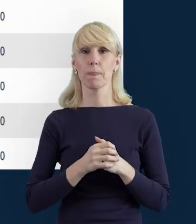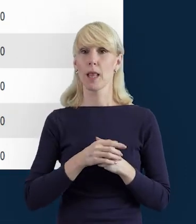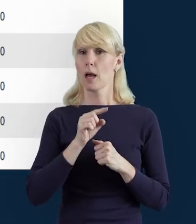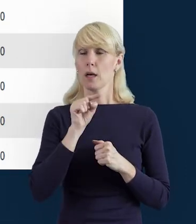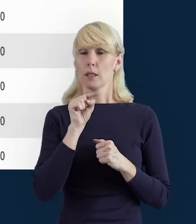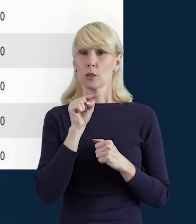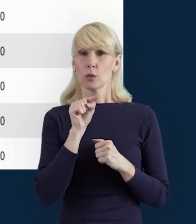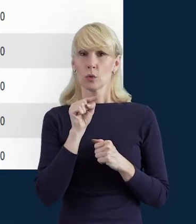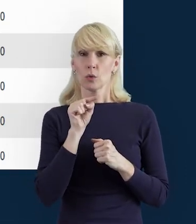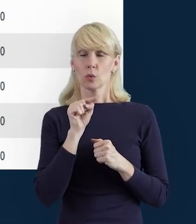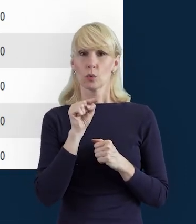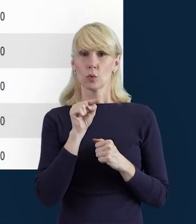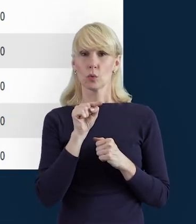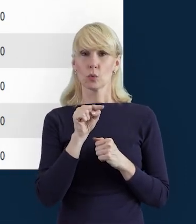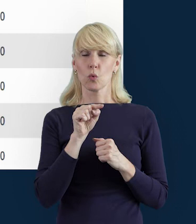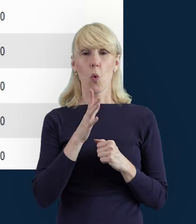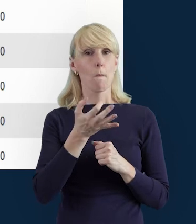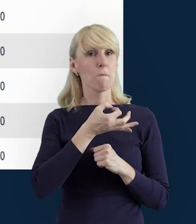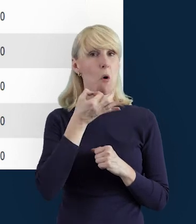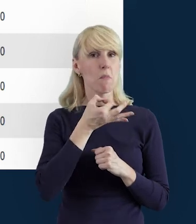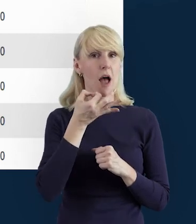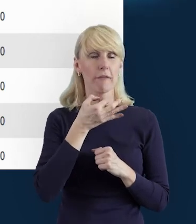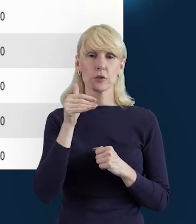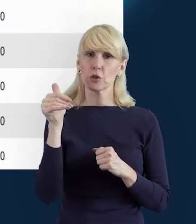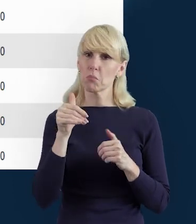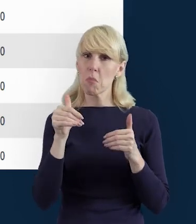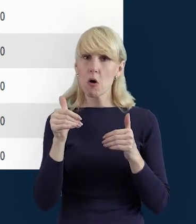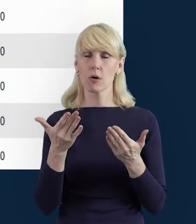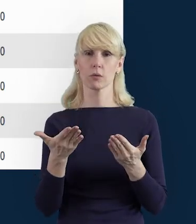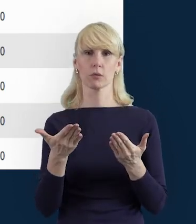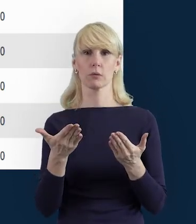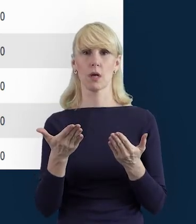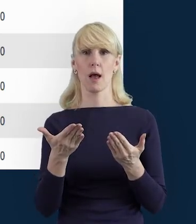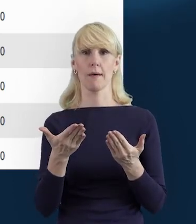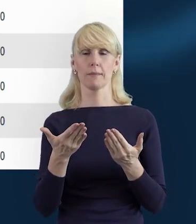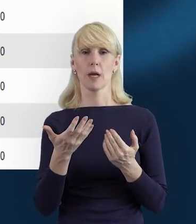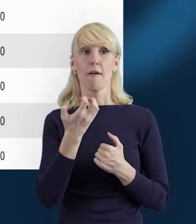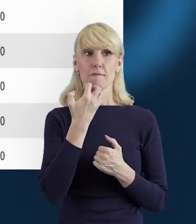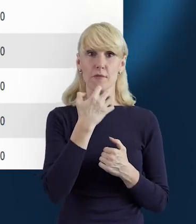na wszelkiego rodzaju poprawianie wszelkich pomyłek przed wysłaniem bazy do...